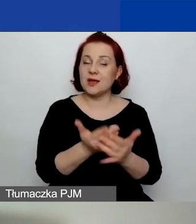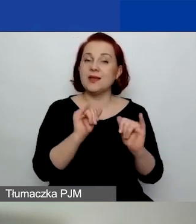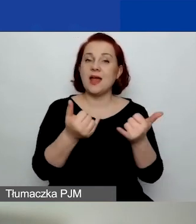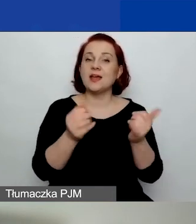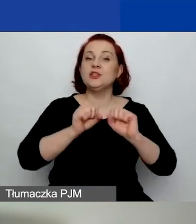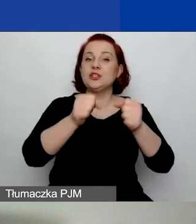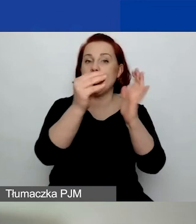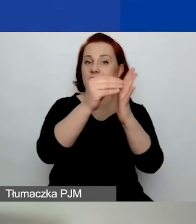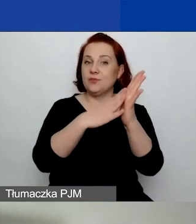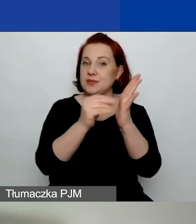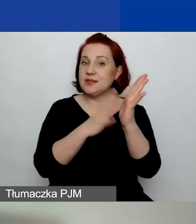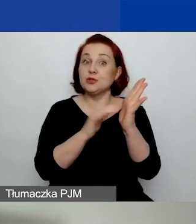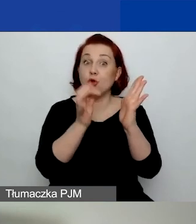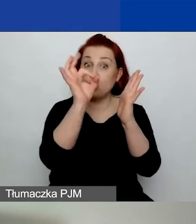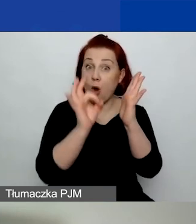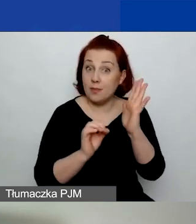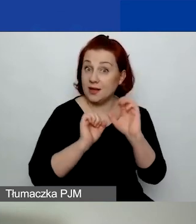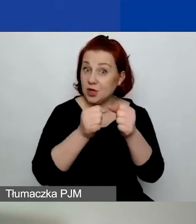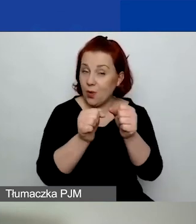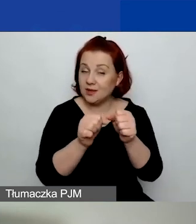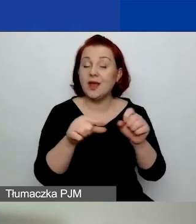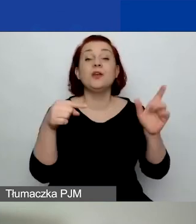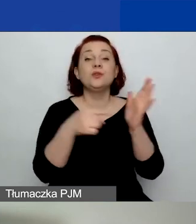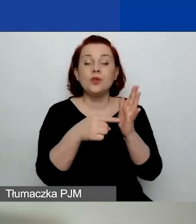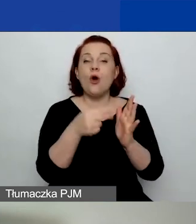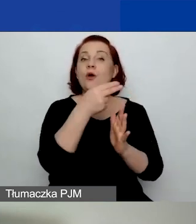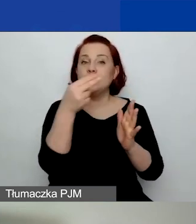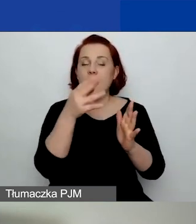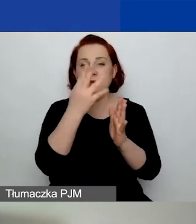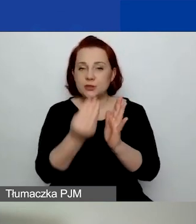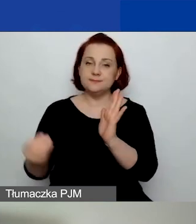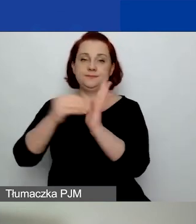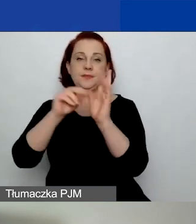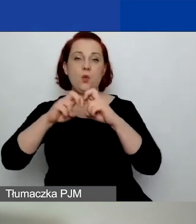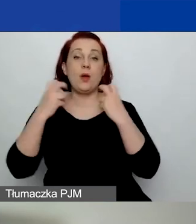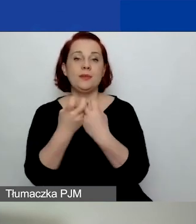Na ten temat będzie również dodatkowe webinarium 10 lutego.